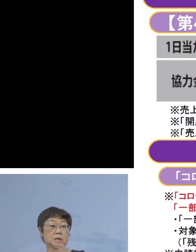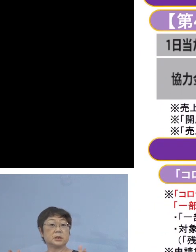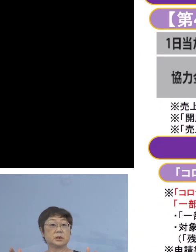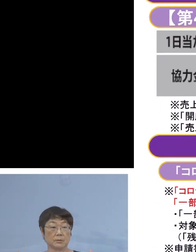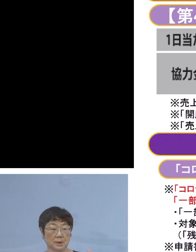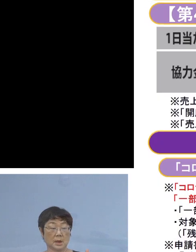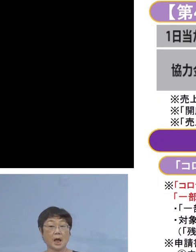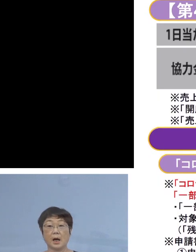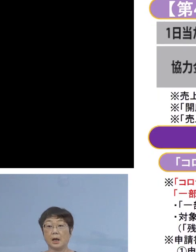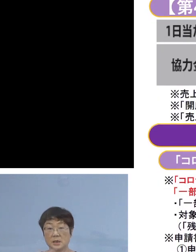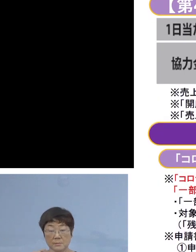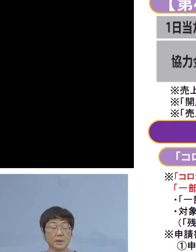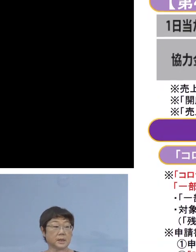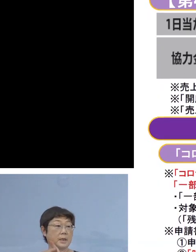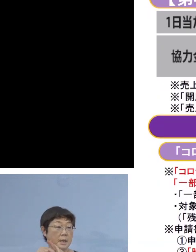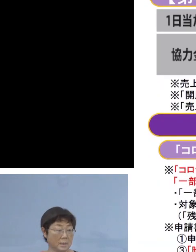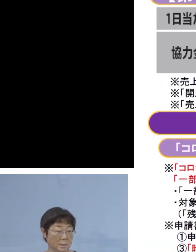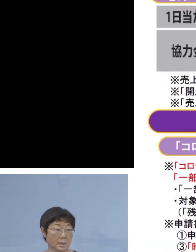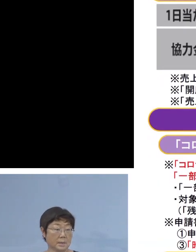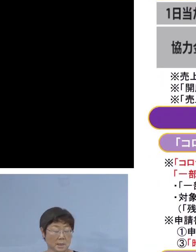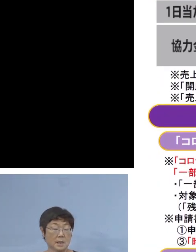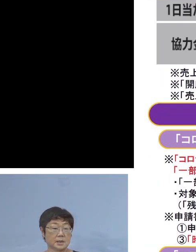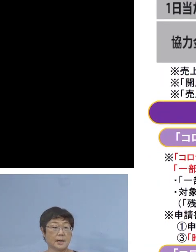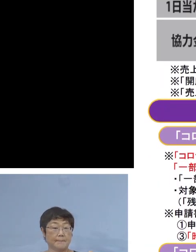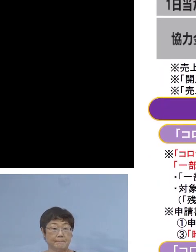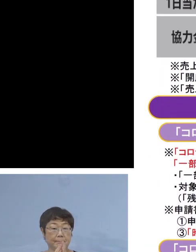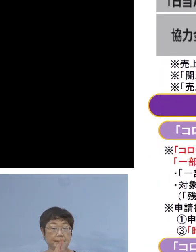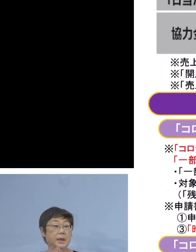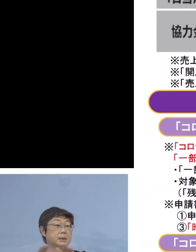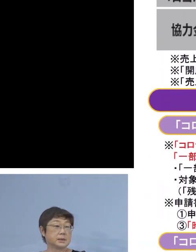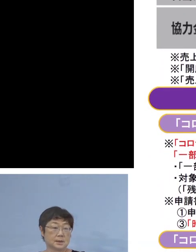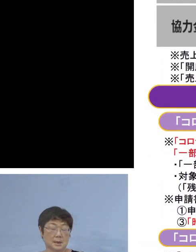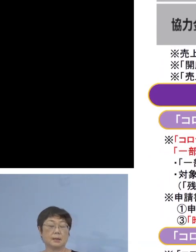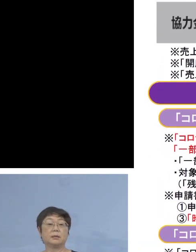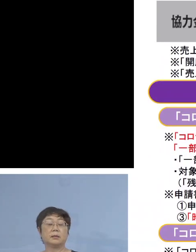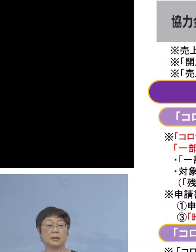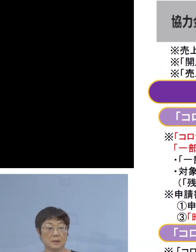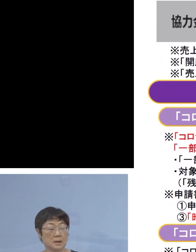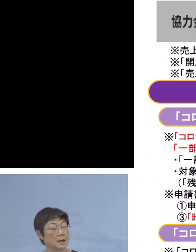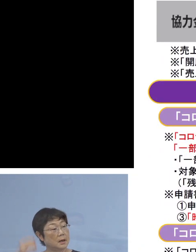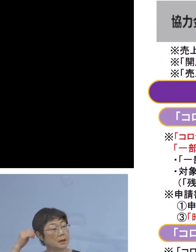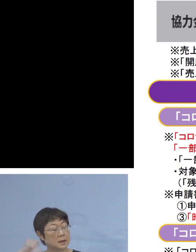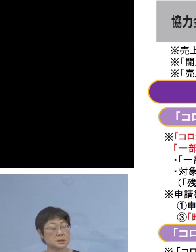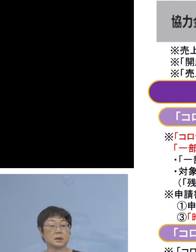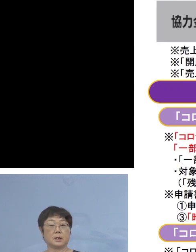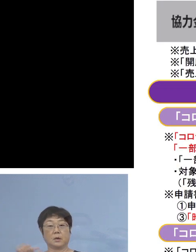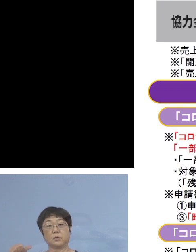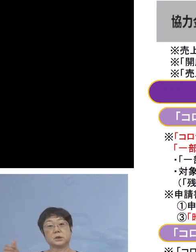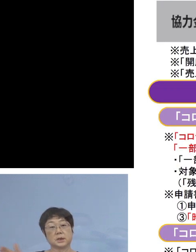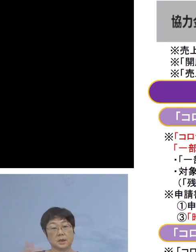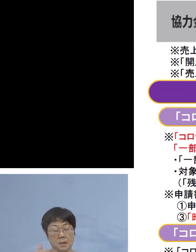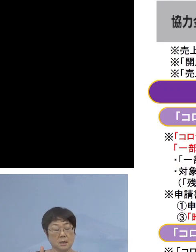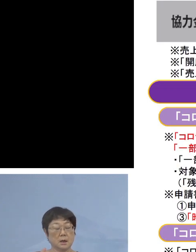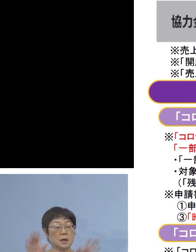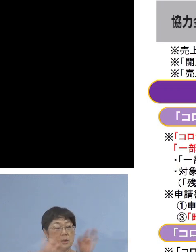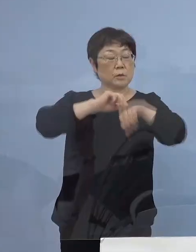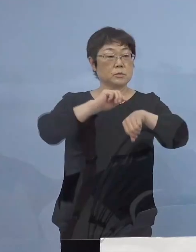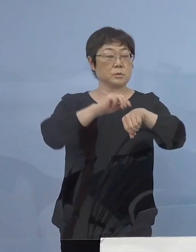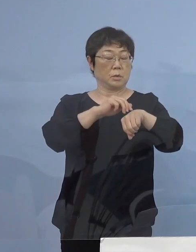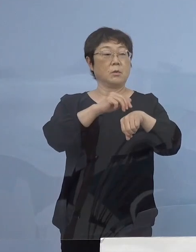初めて県内で掛けさせていただいた時は 午前5時から21時まで